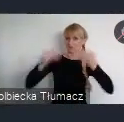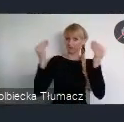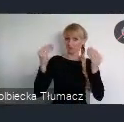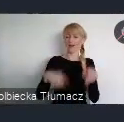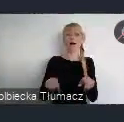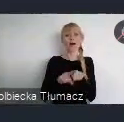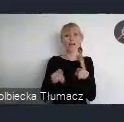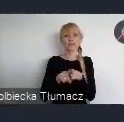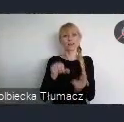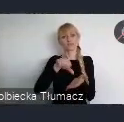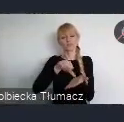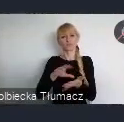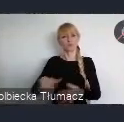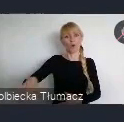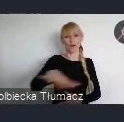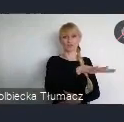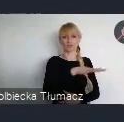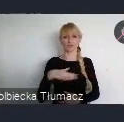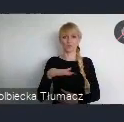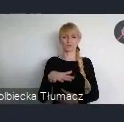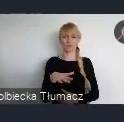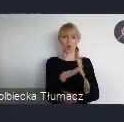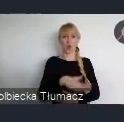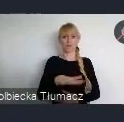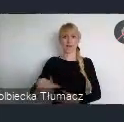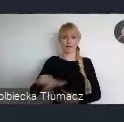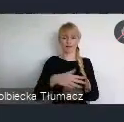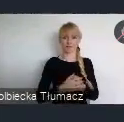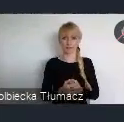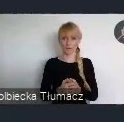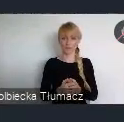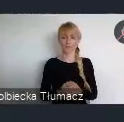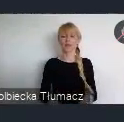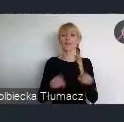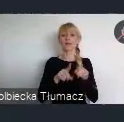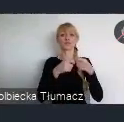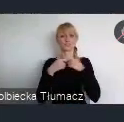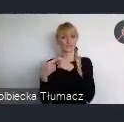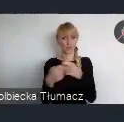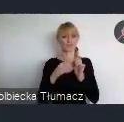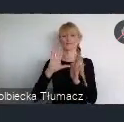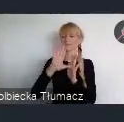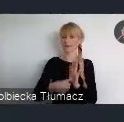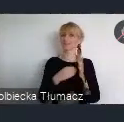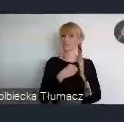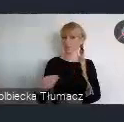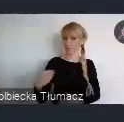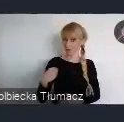W tym kontekście, niezmiernie cieszy nas incjatywa Związku Miast Polskich, by zorganizować cykl seminariów